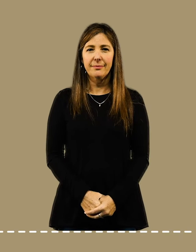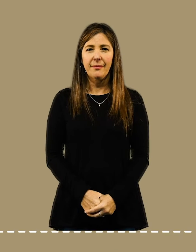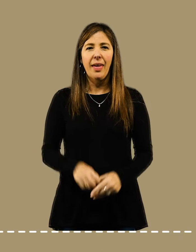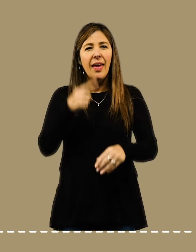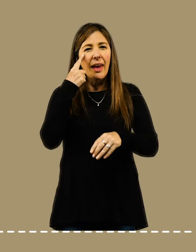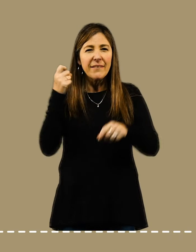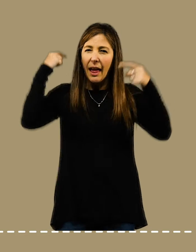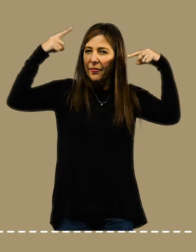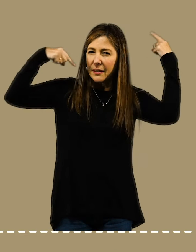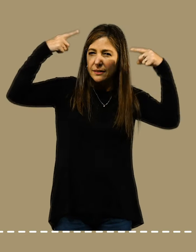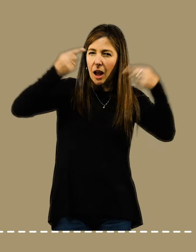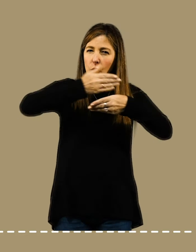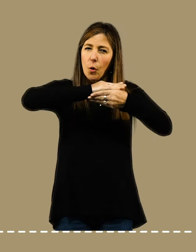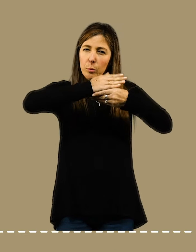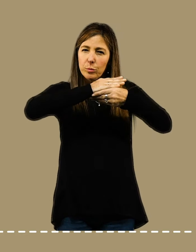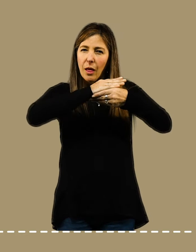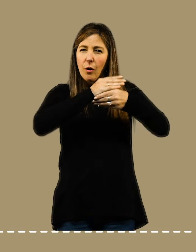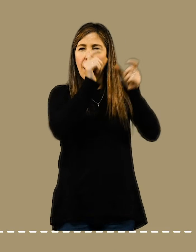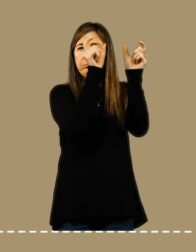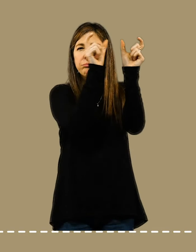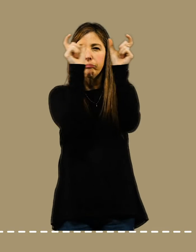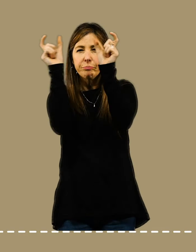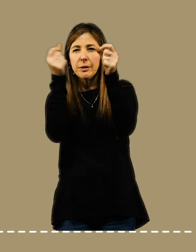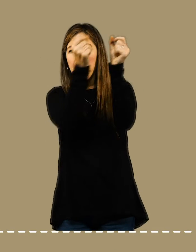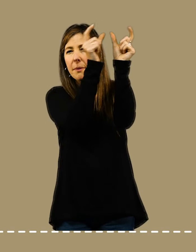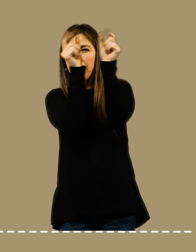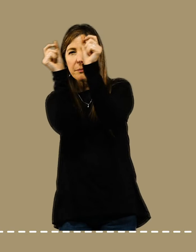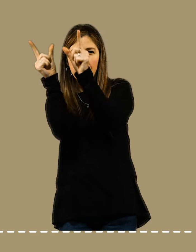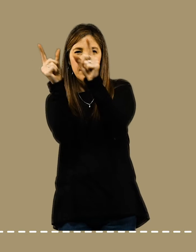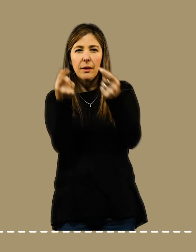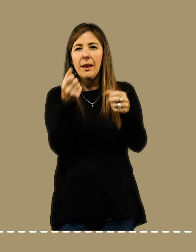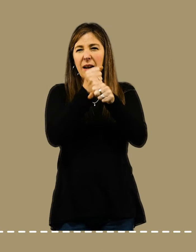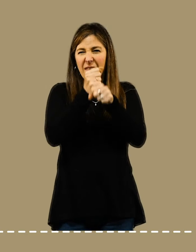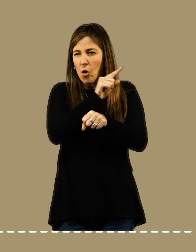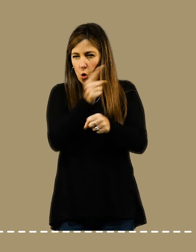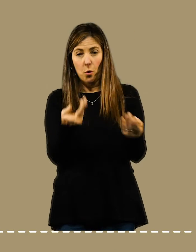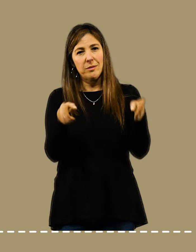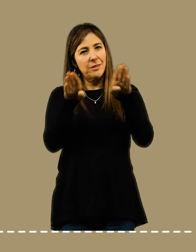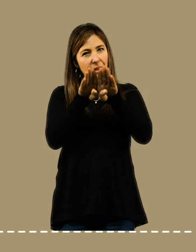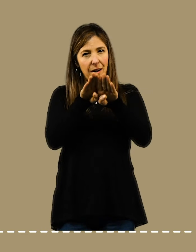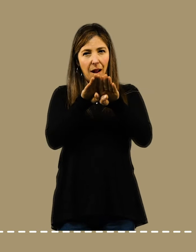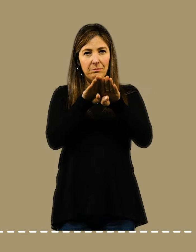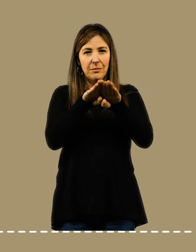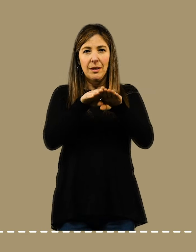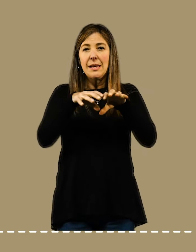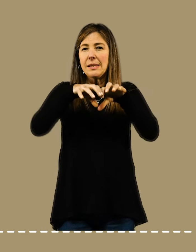Evitá las distracciones. Cerrá las pestañas de la computadora no relacionadas con tu trabajo.